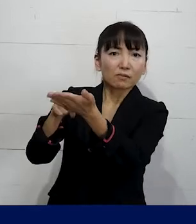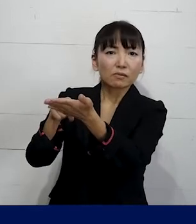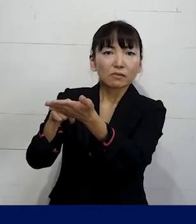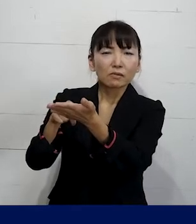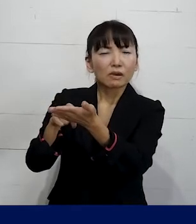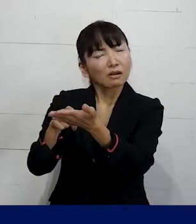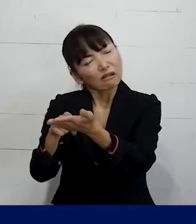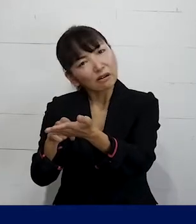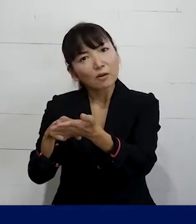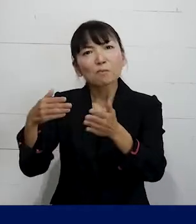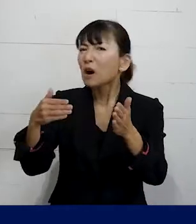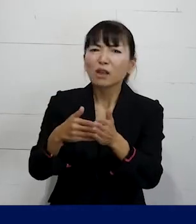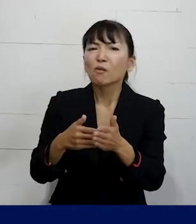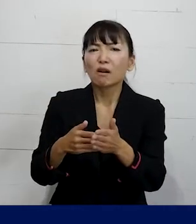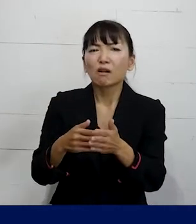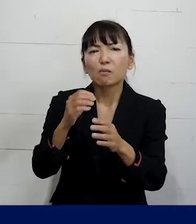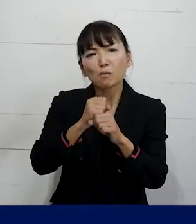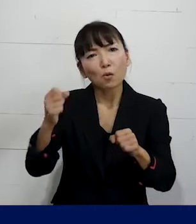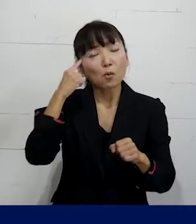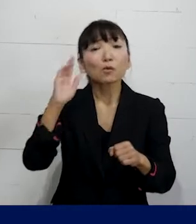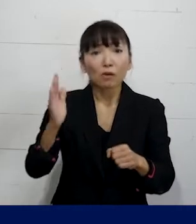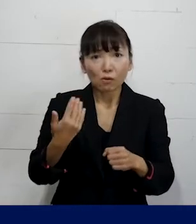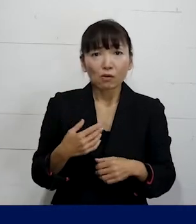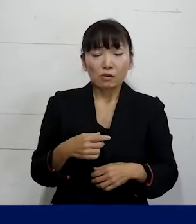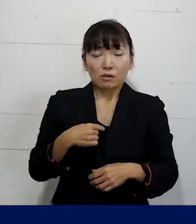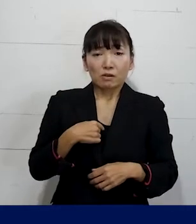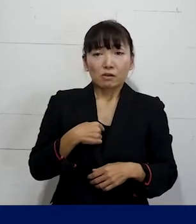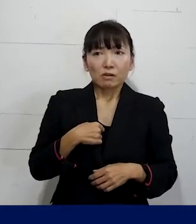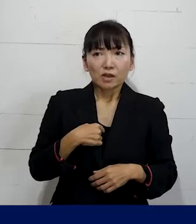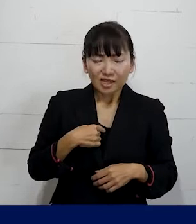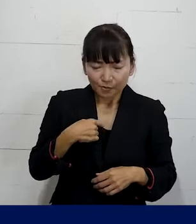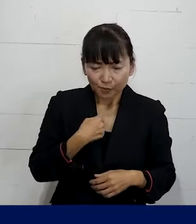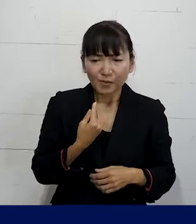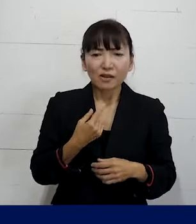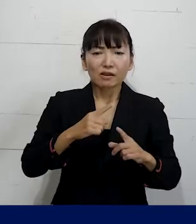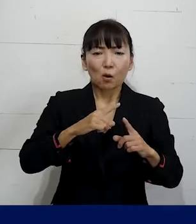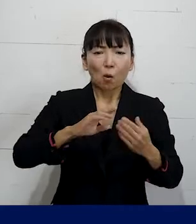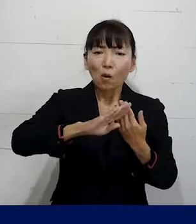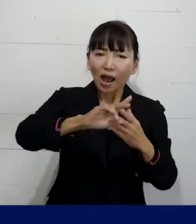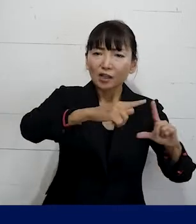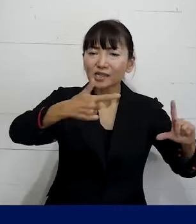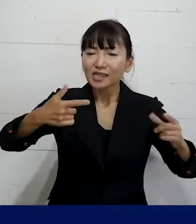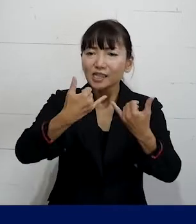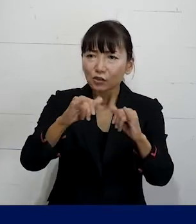なかなかならないかも知れません でもご自分やご自分以外のLGBTQの当事者が